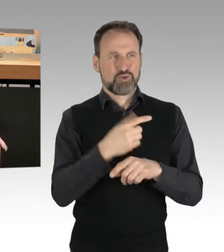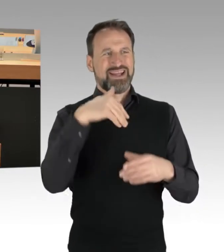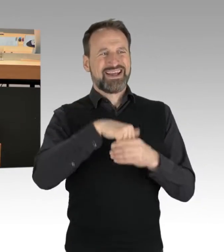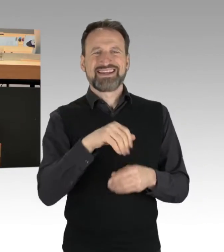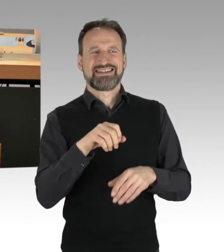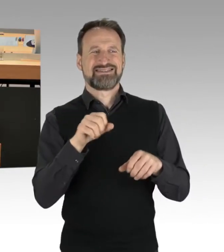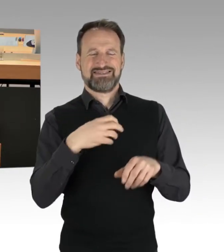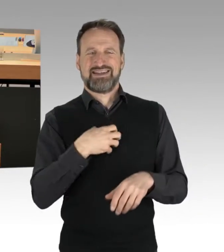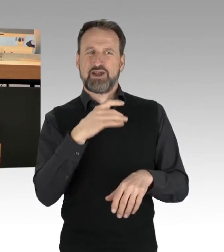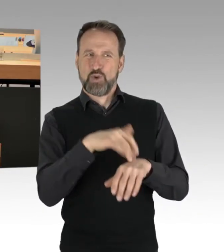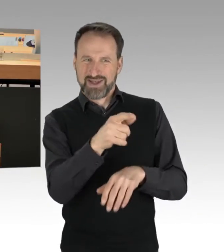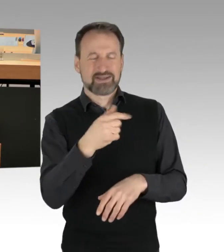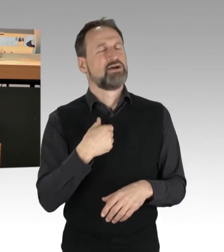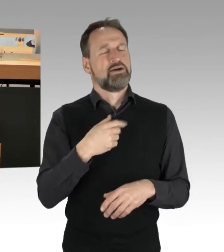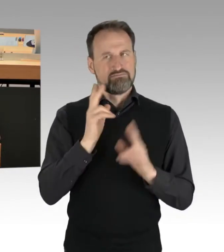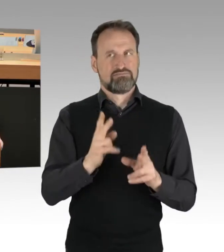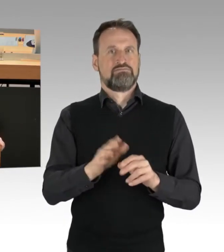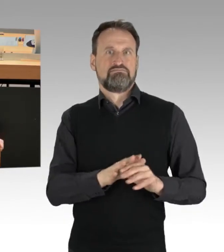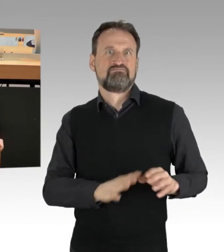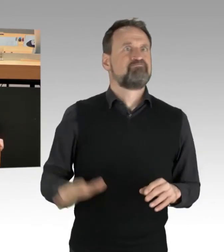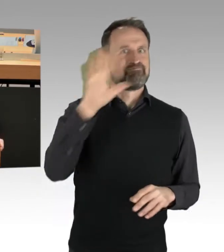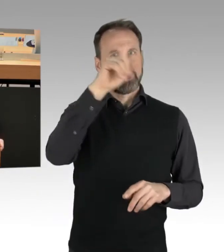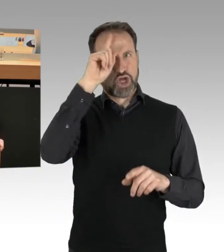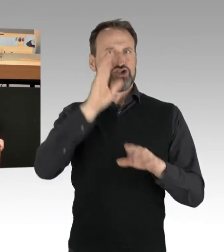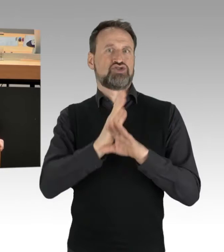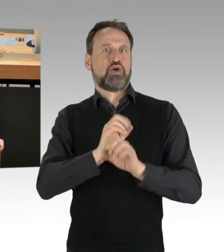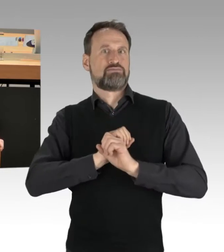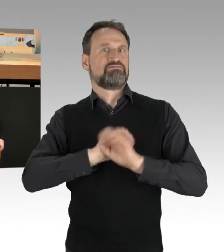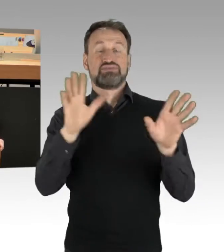es ist auch kein Berlin-Thema, Herr Wegener guckt so traurig,